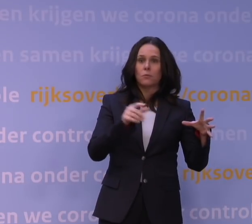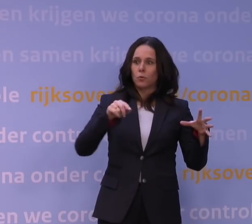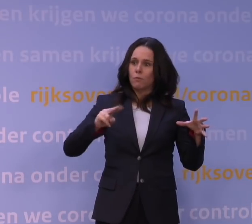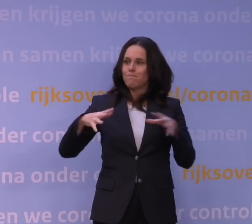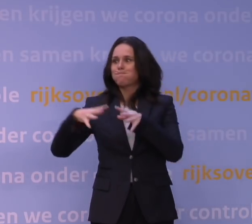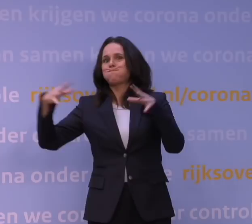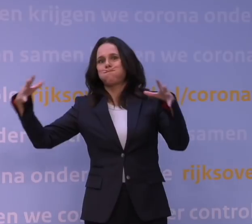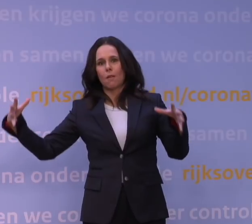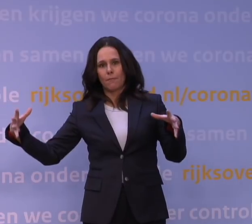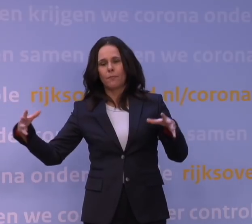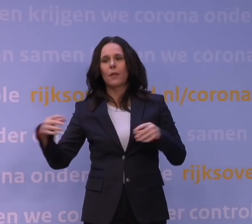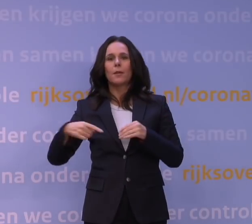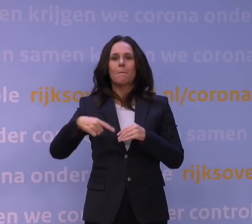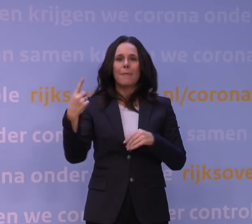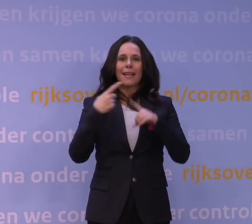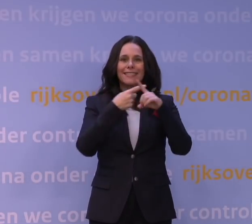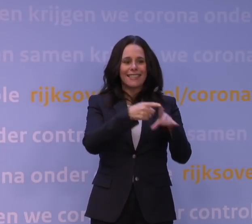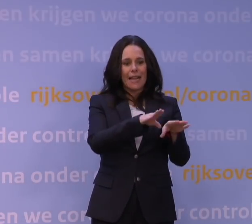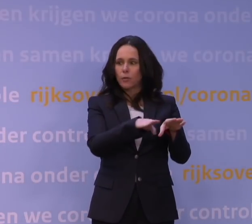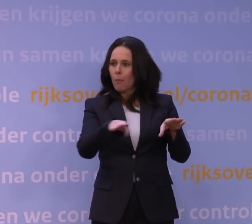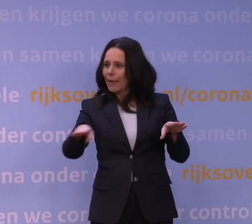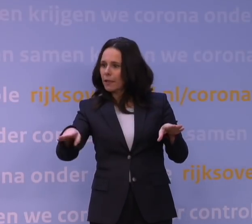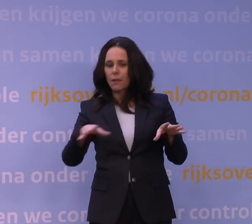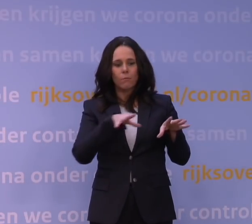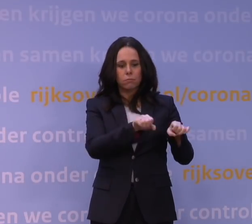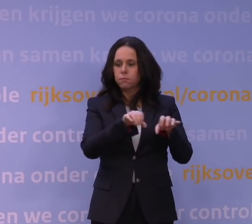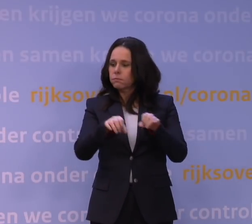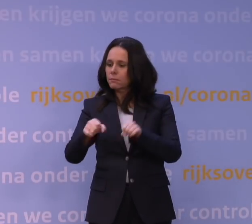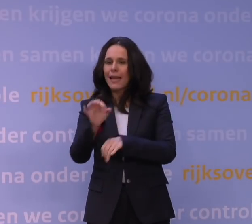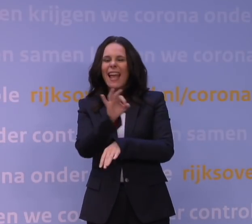weer meer ziekenhuisbedden bezet zien door ernstig zieke patiënten